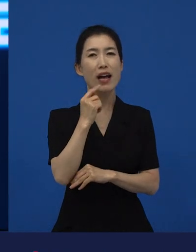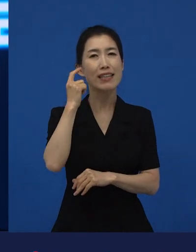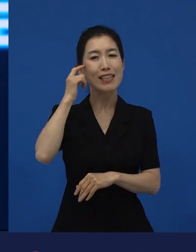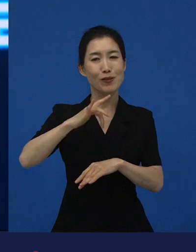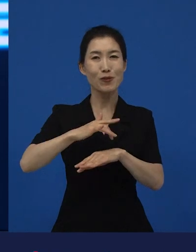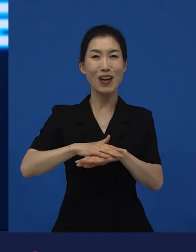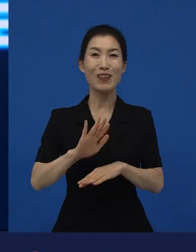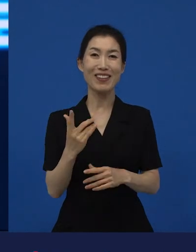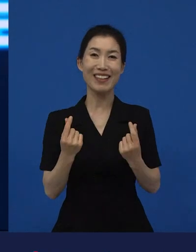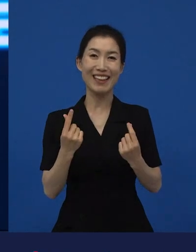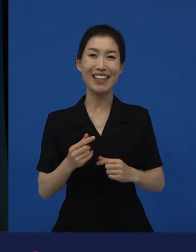네, 감사합니다.